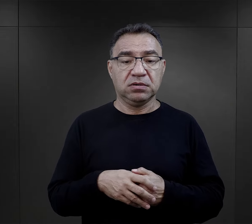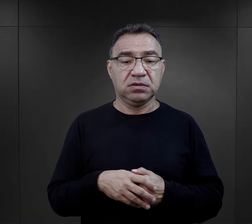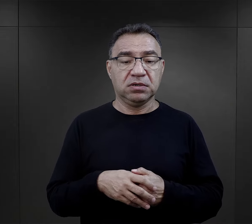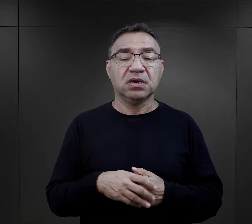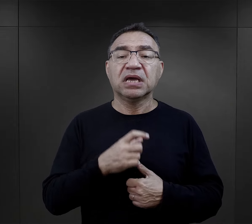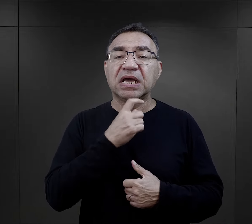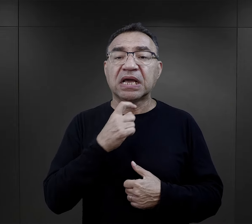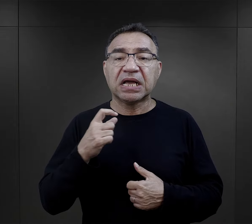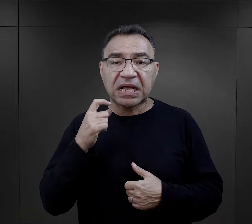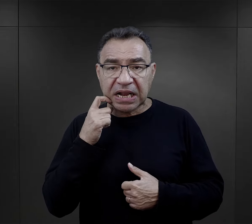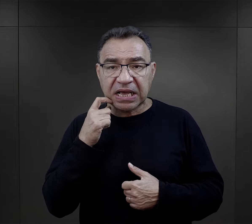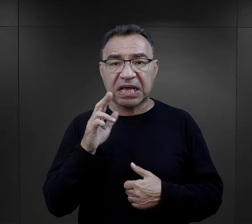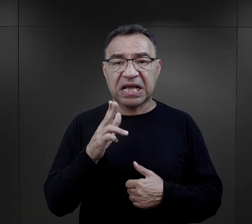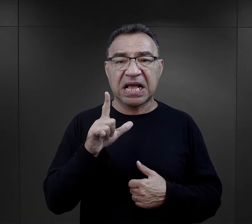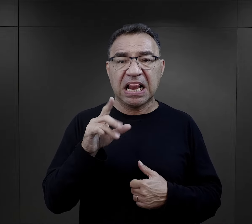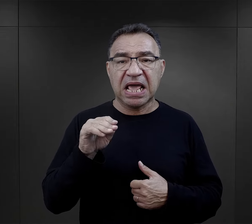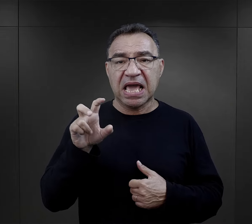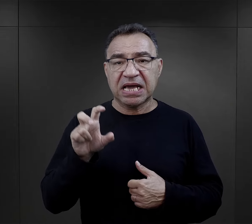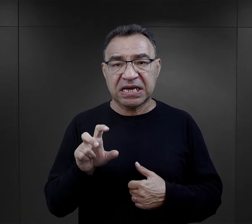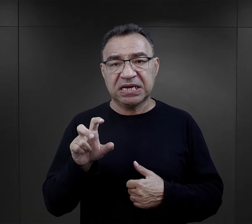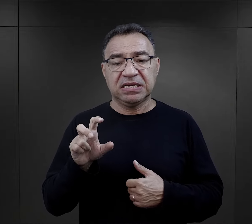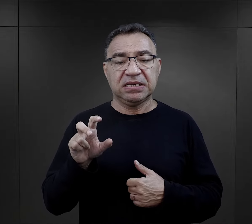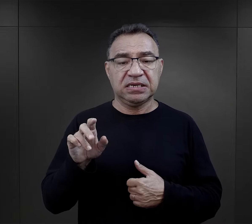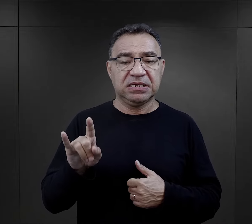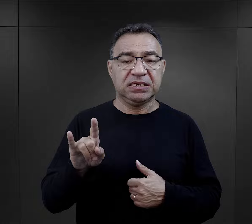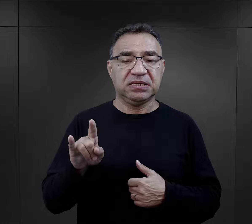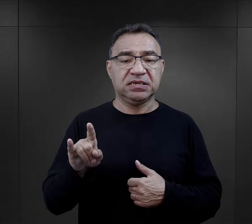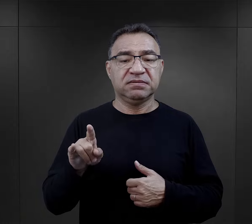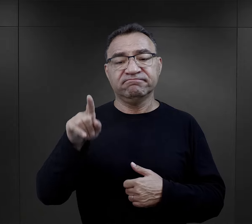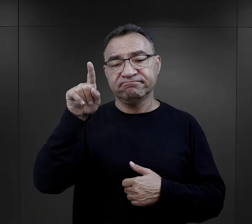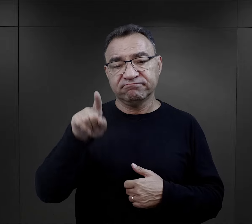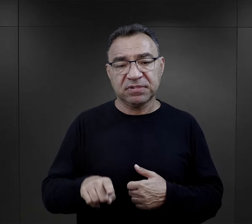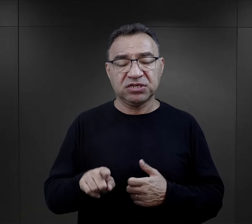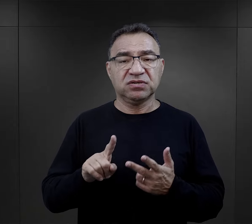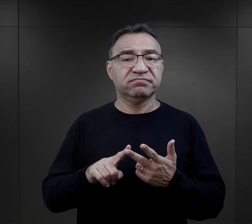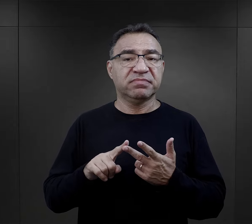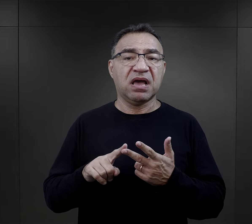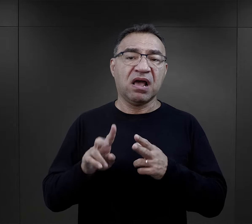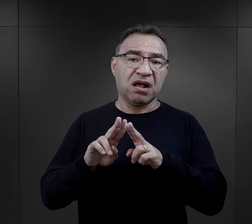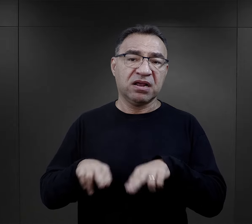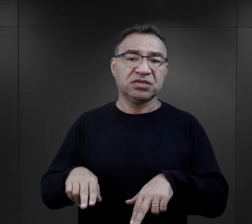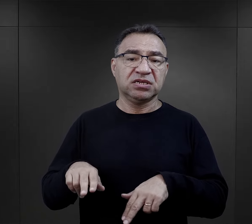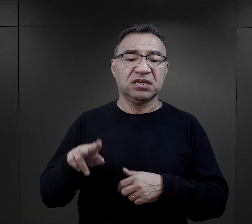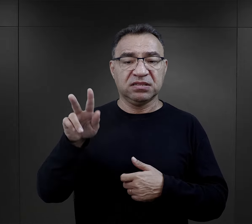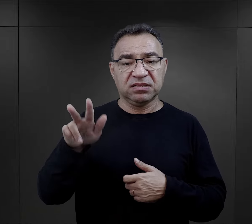klechy – dosłownie takiego terminu używano – miesiąc, reszta dwa miesiące."